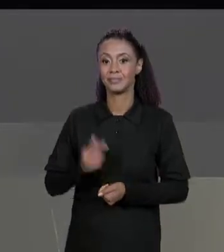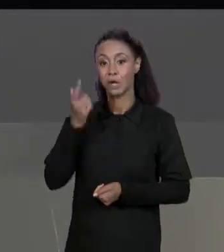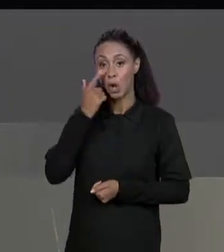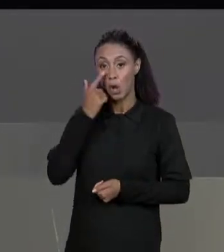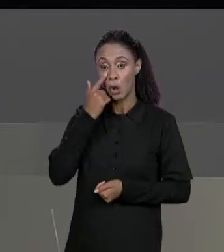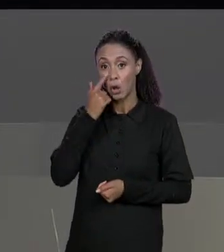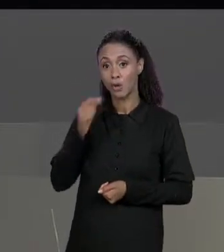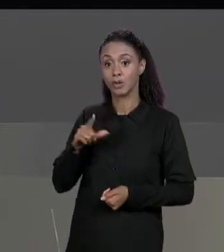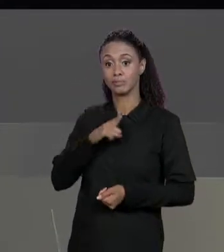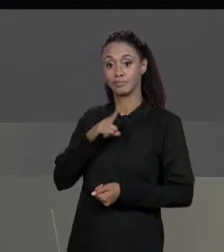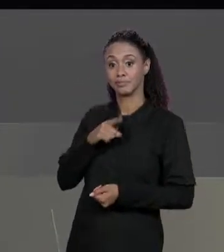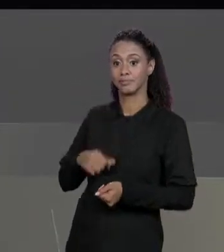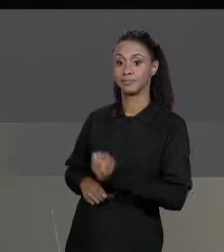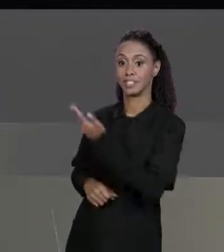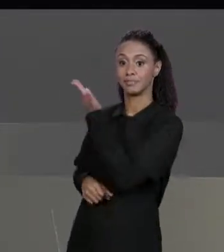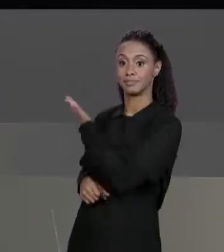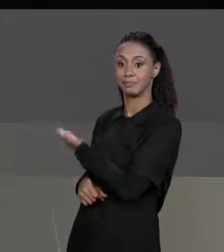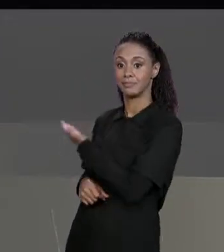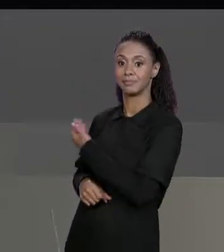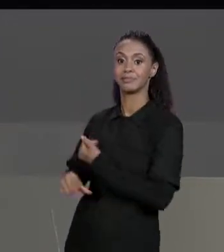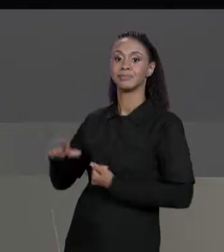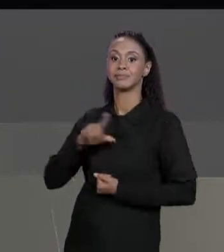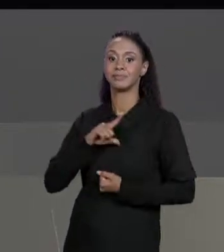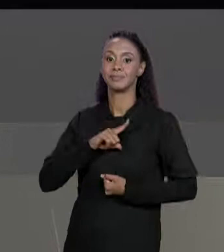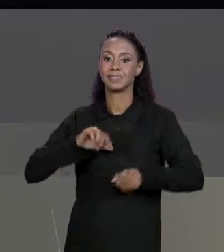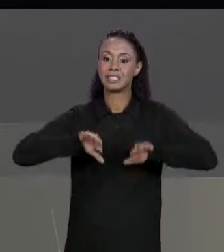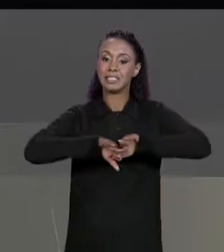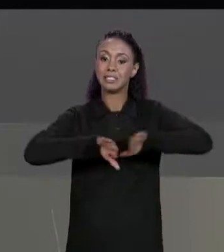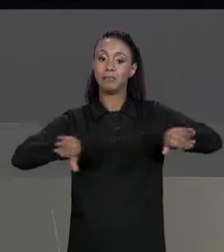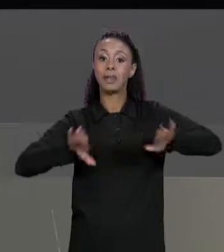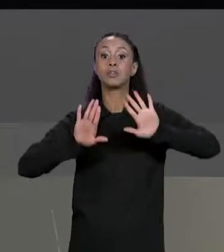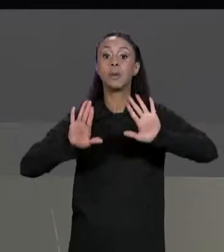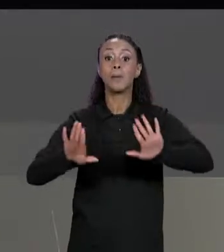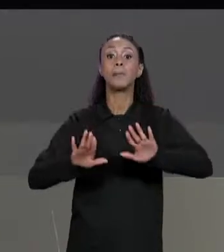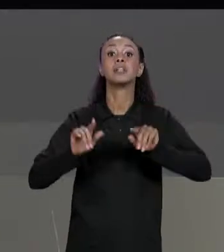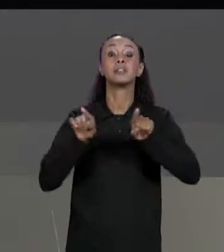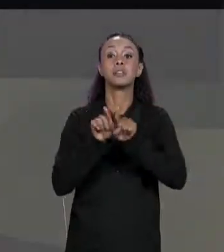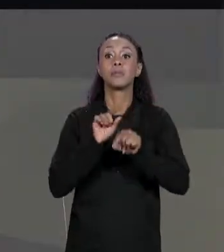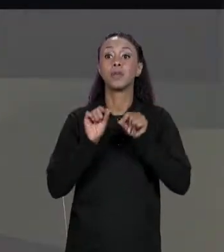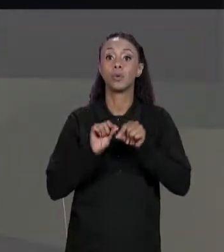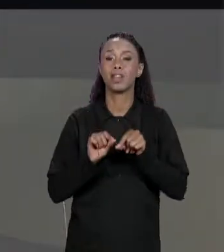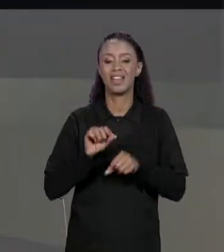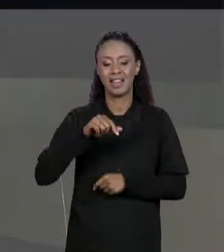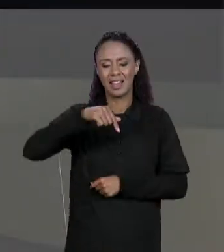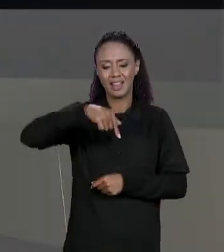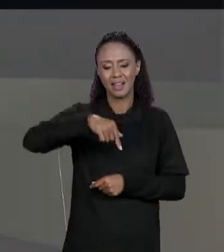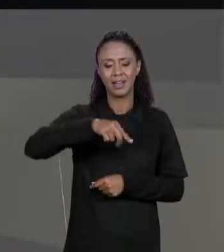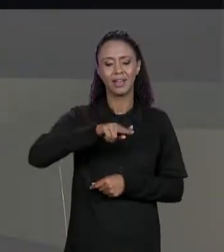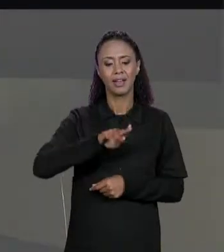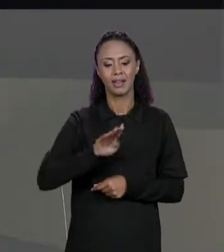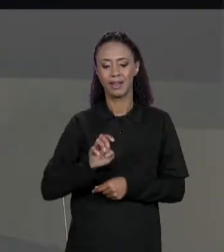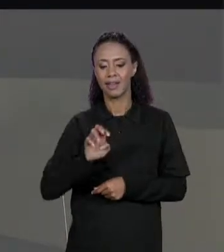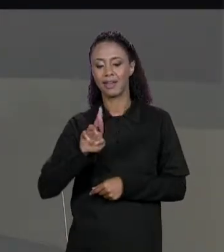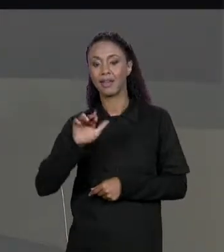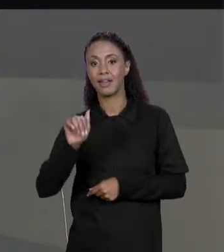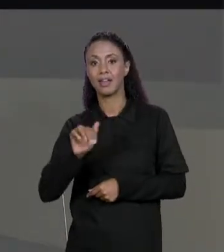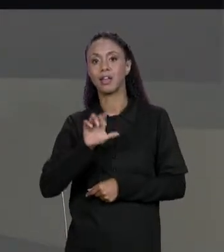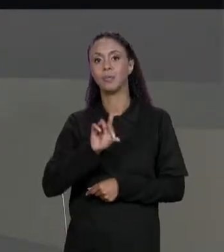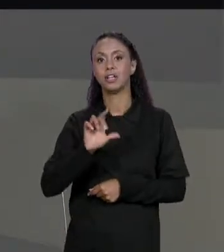IMPRESSO A CADA ELEMENTO, MAS A QUEBRA DE LINHA SÓ QUANDO MUDA DE LINHA DA MATRIZ E O RESULTADO JÁ FICA MELHOR